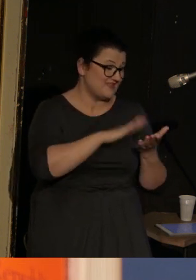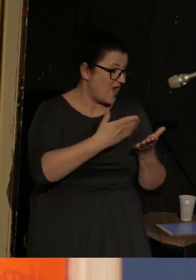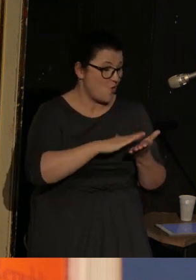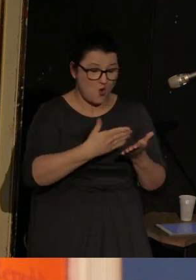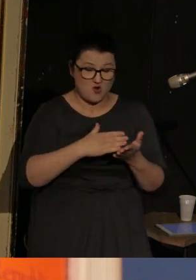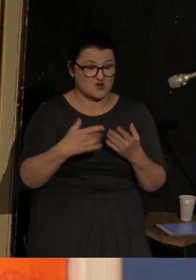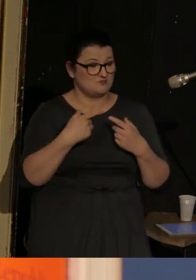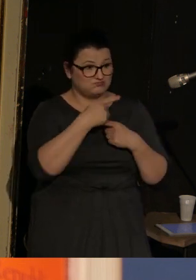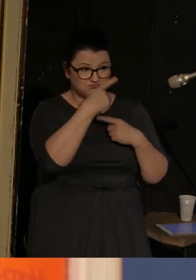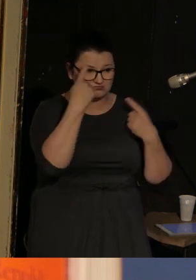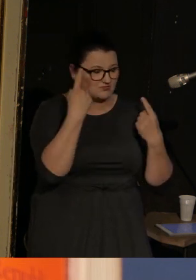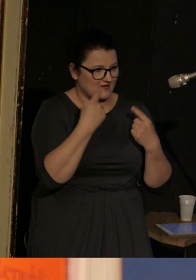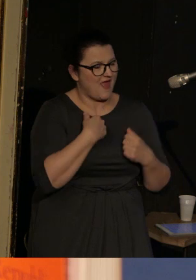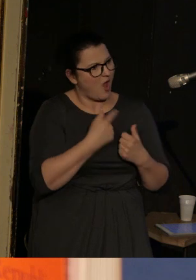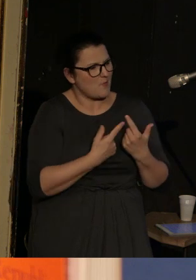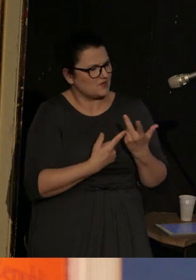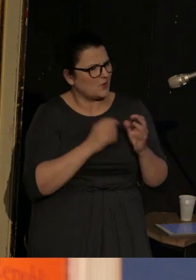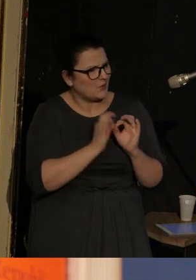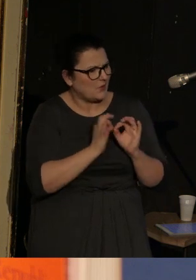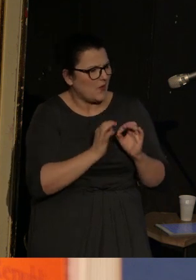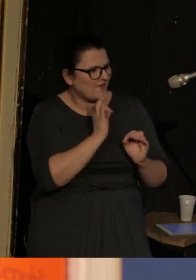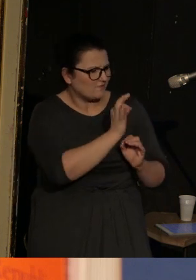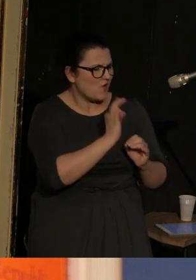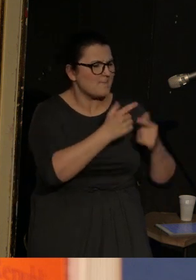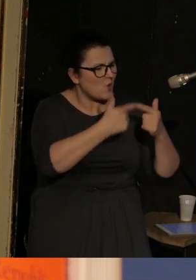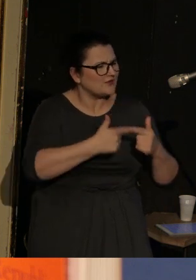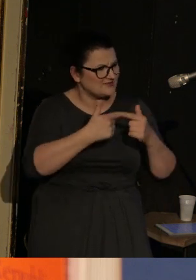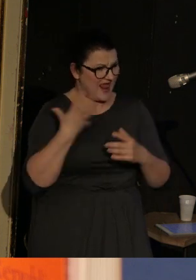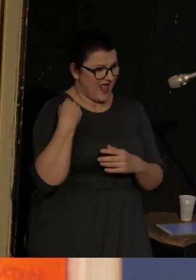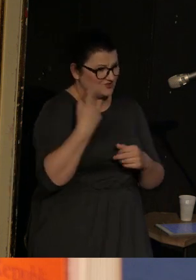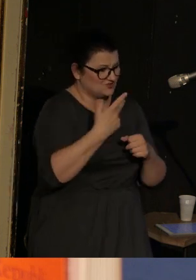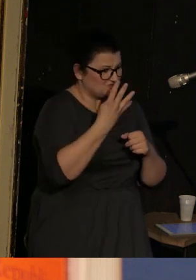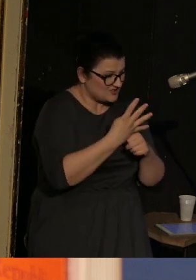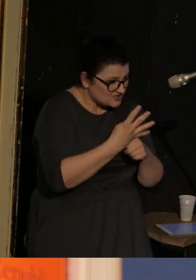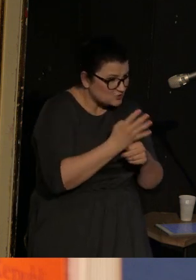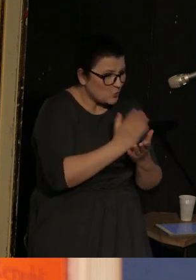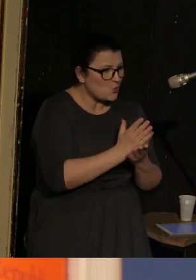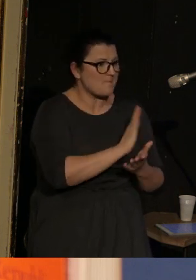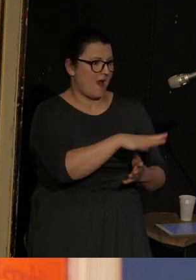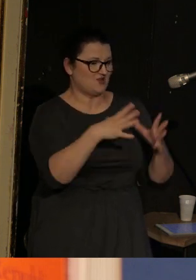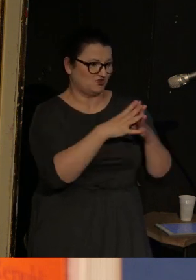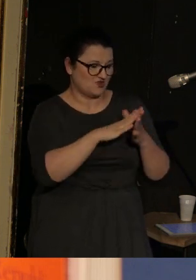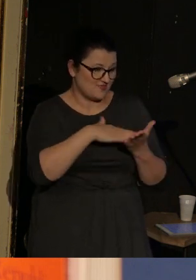wyliczyłam sobie, że tych najważniejszych nagród poetyckich w wieku 40 lat zdobył już ponad dziesięć.